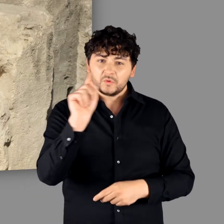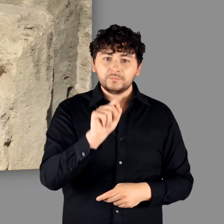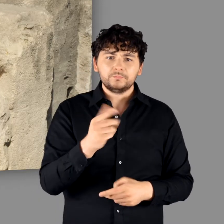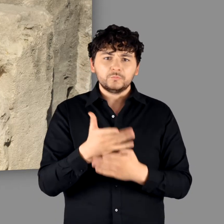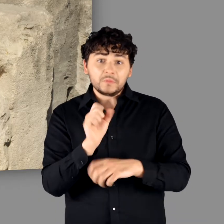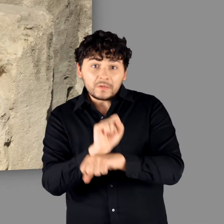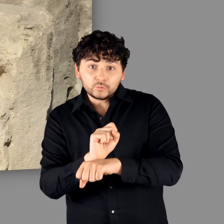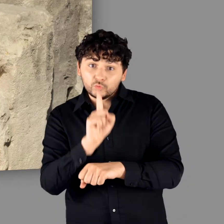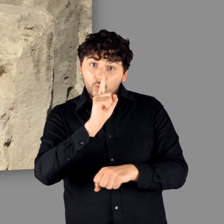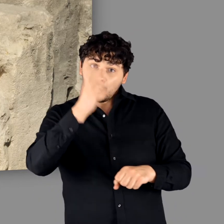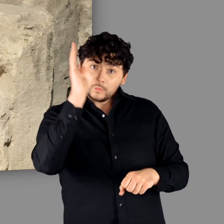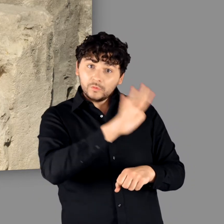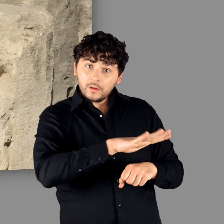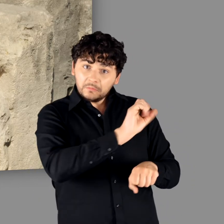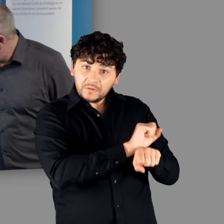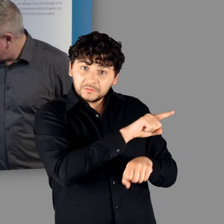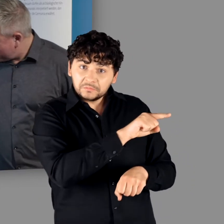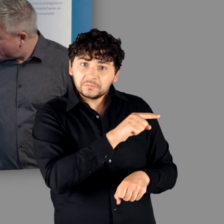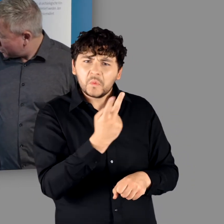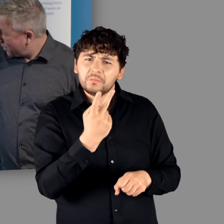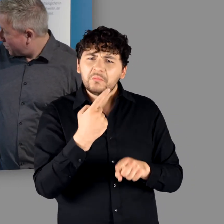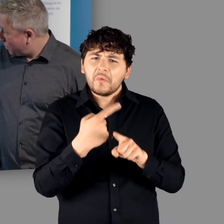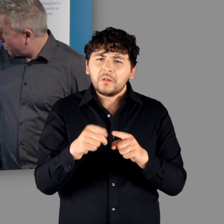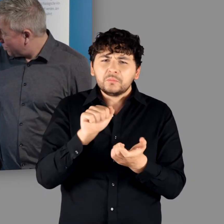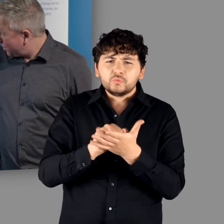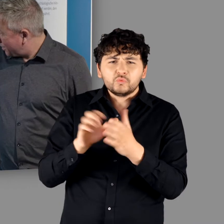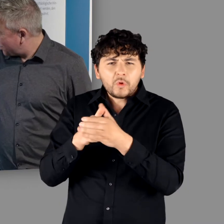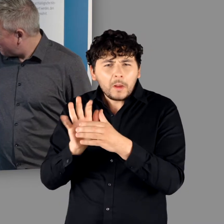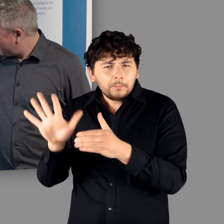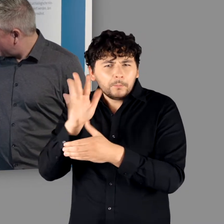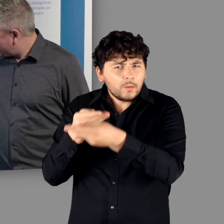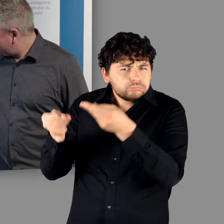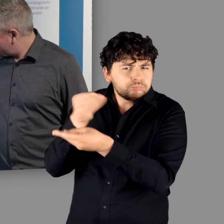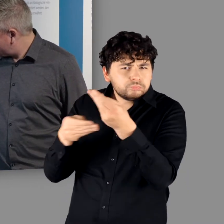"Genau, Gefangene." - "Und nicht nur römische Gefangene sondern auch unter den Stämmen verhandelt."